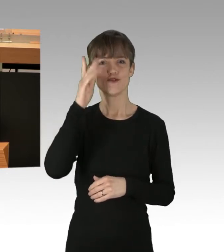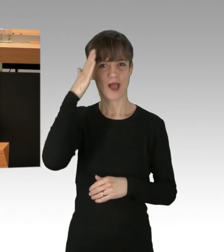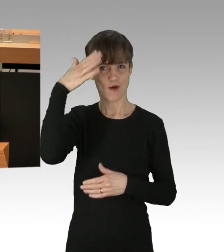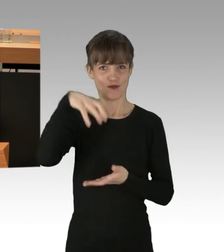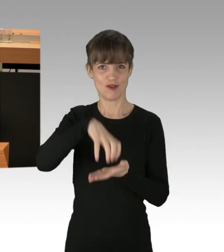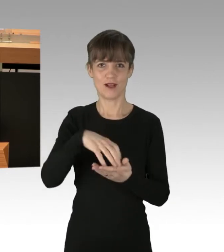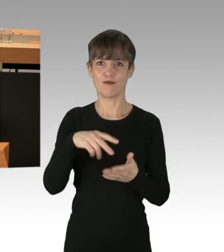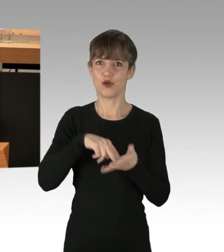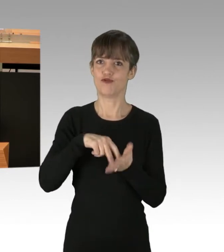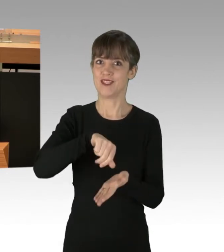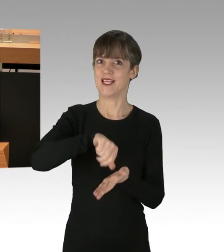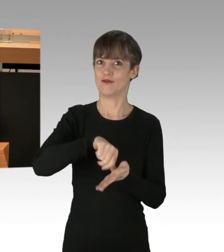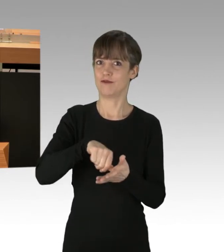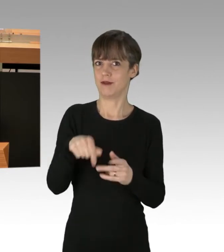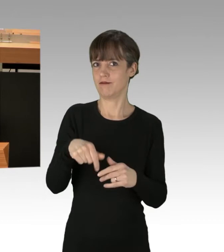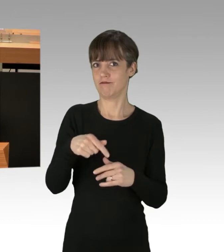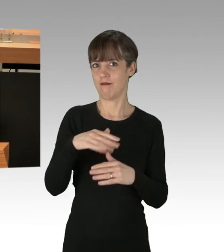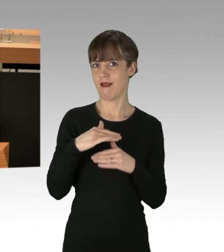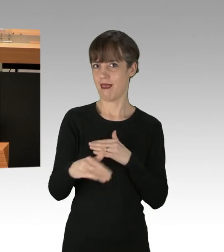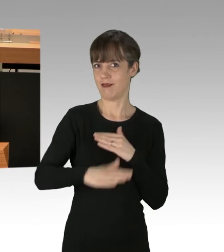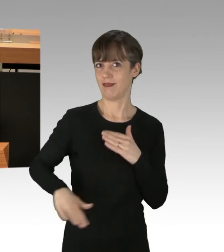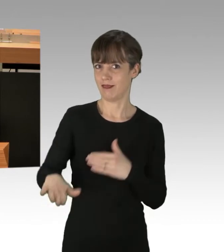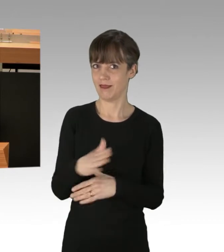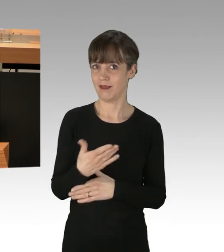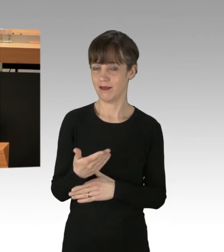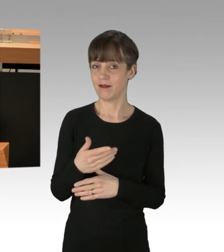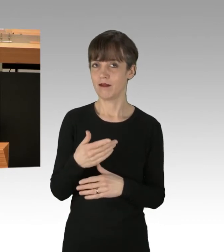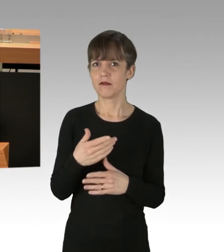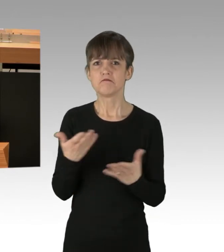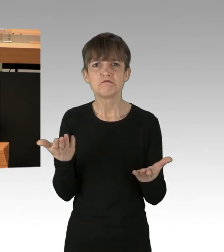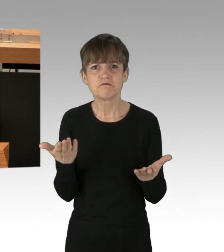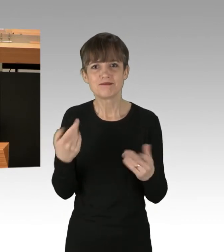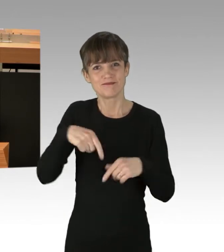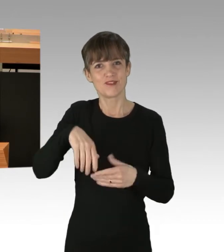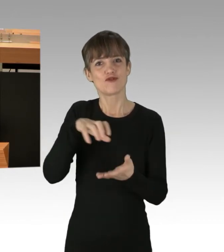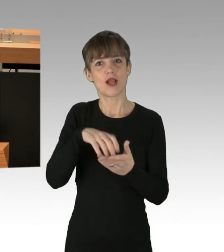Das ist unter anderem auch daran deutlich, dass unsere Stadt auch das Zentrum der Demonstration